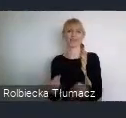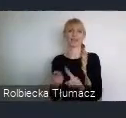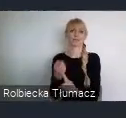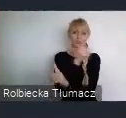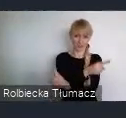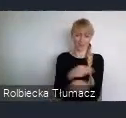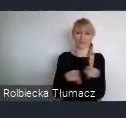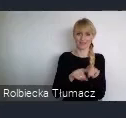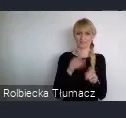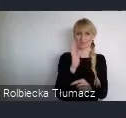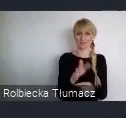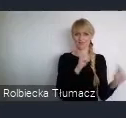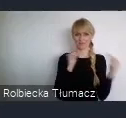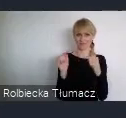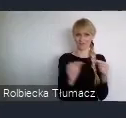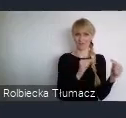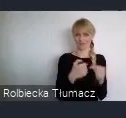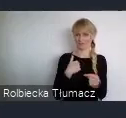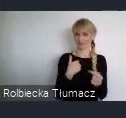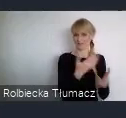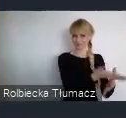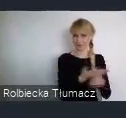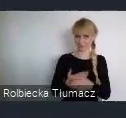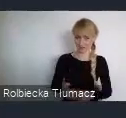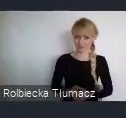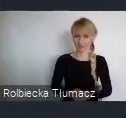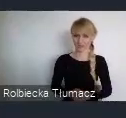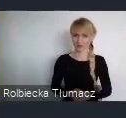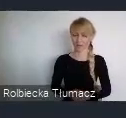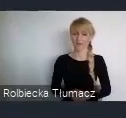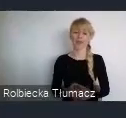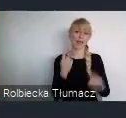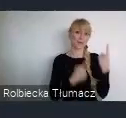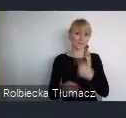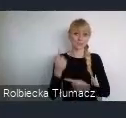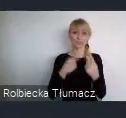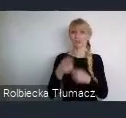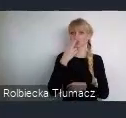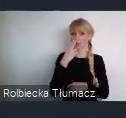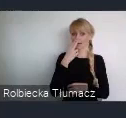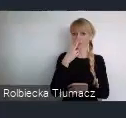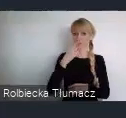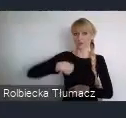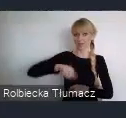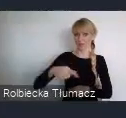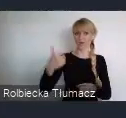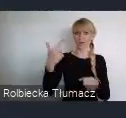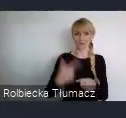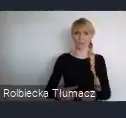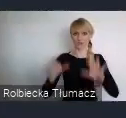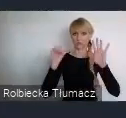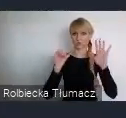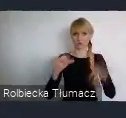Mam nadzieje, że zobaczymy się juz niedługo 26 czerwca w Katowicach